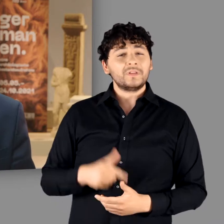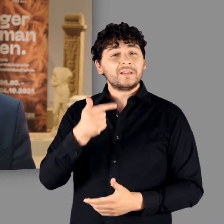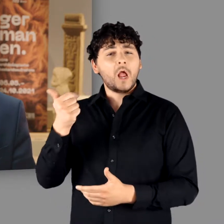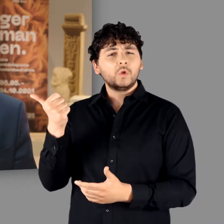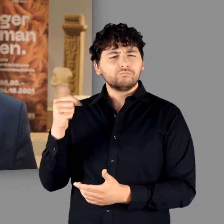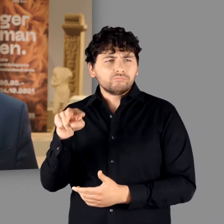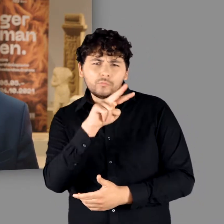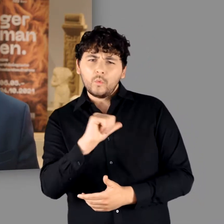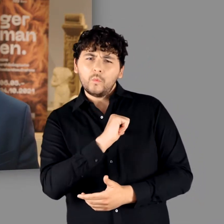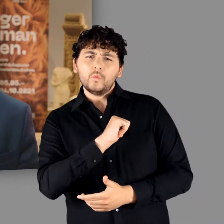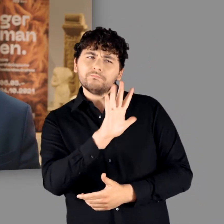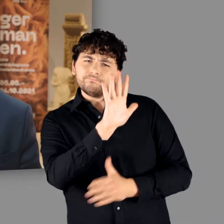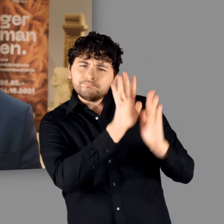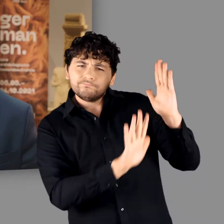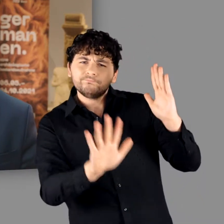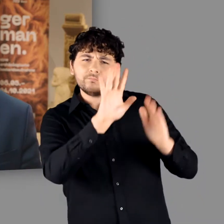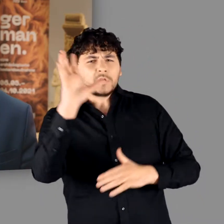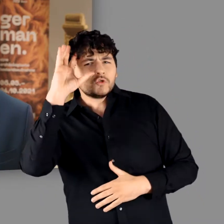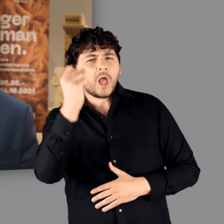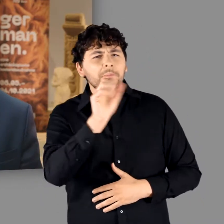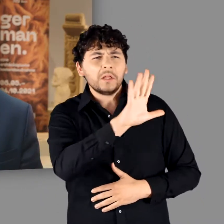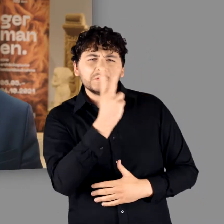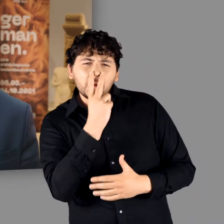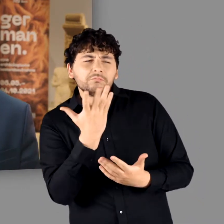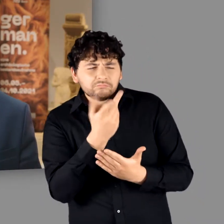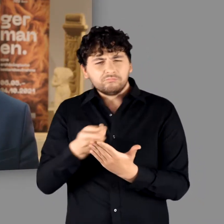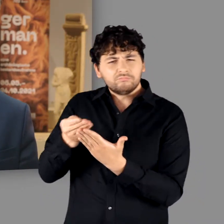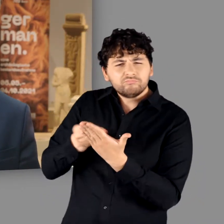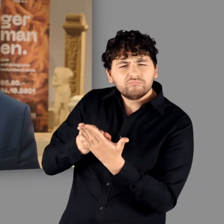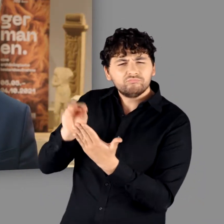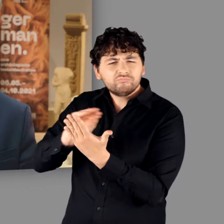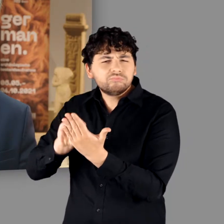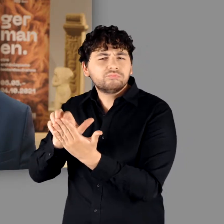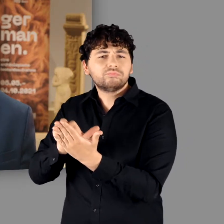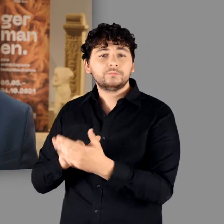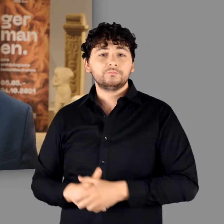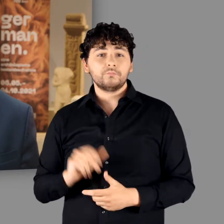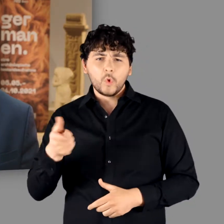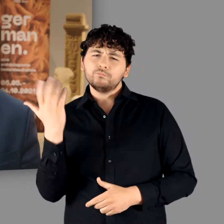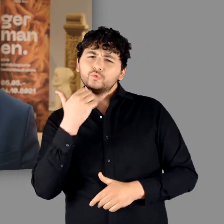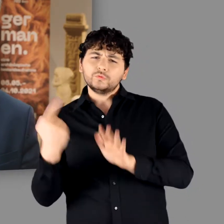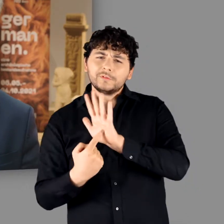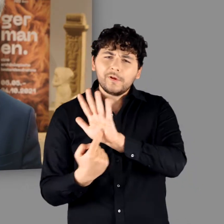Dass sich Tacitus als Ethnograf tatsächlich für Germanen interessierte, ist kaum zu bestreiten.